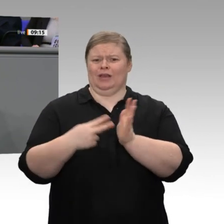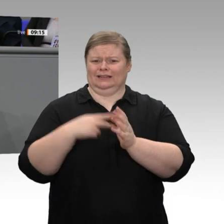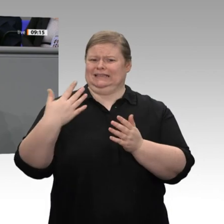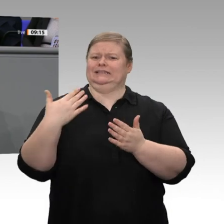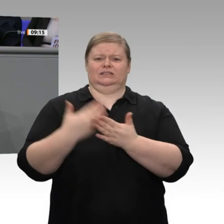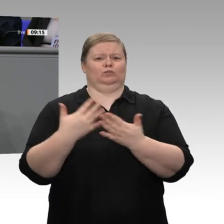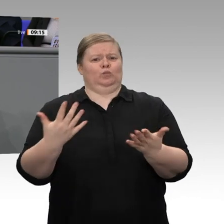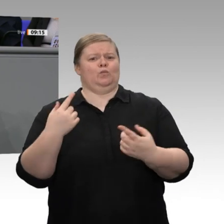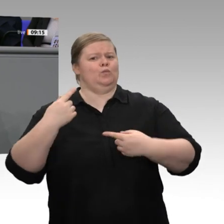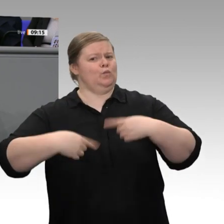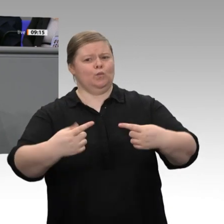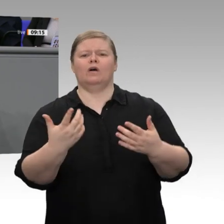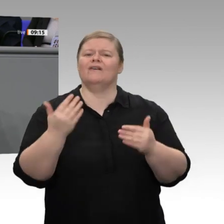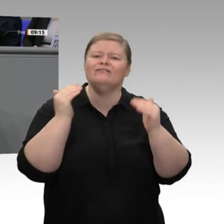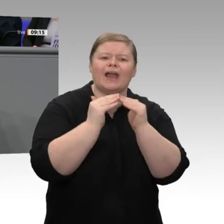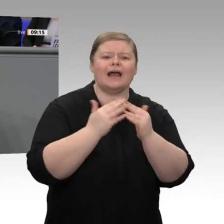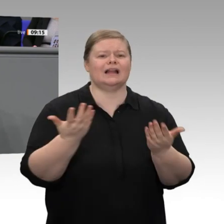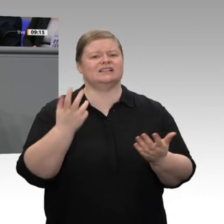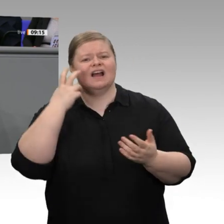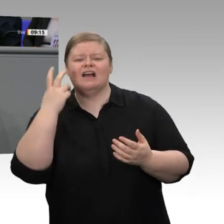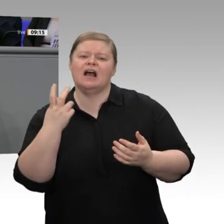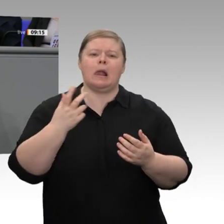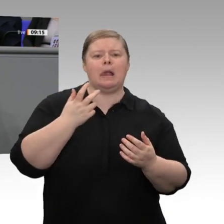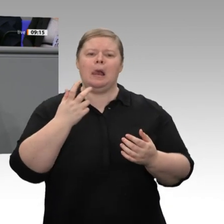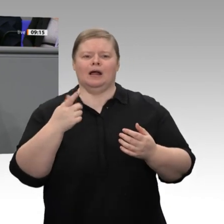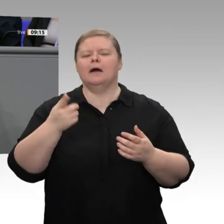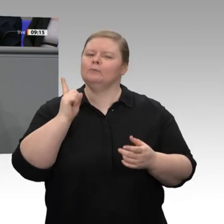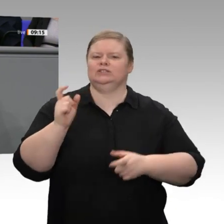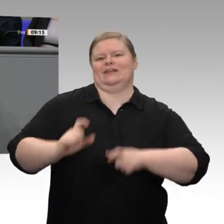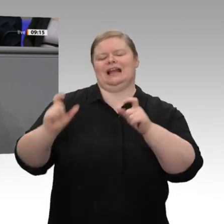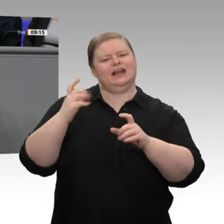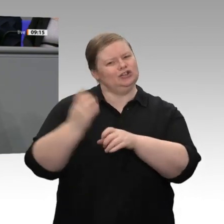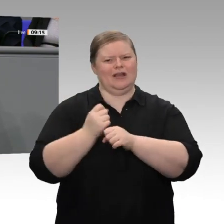dass die Akzeptanz von Unternehmertum in unserer Bevölkerung insgesamt gewachsen